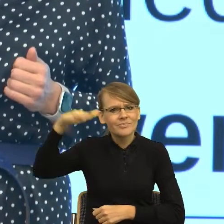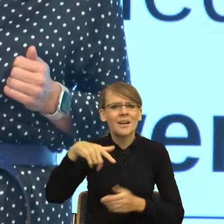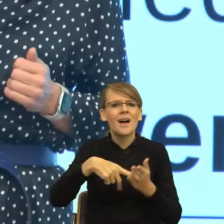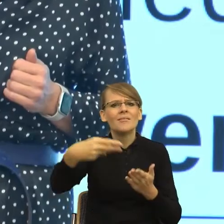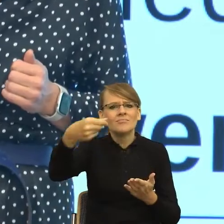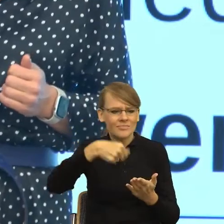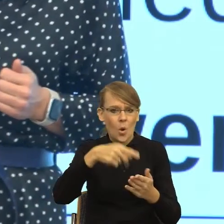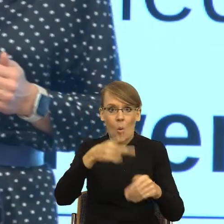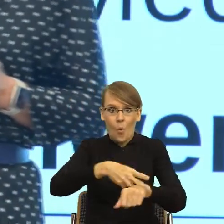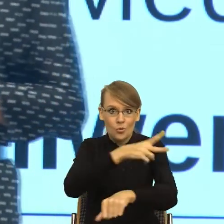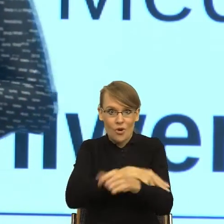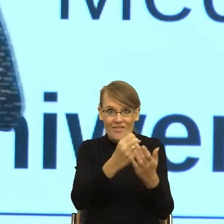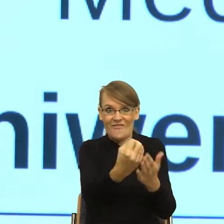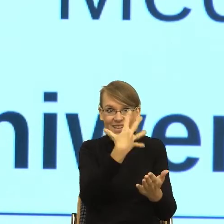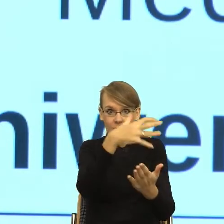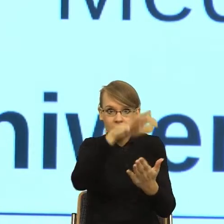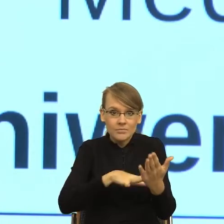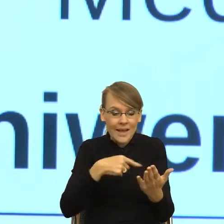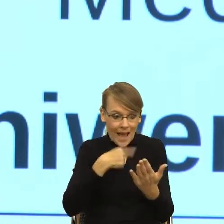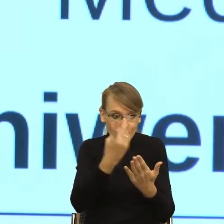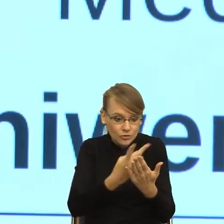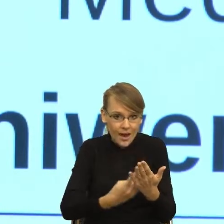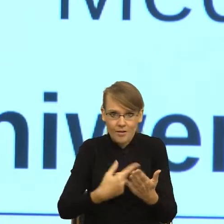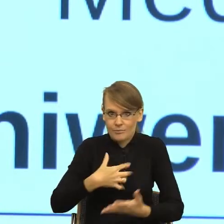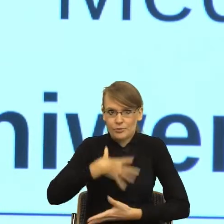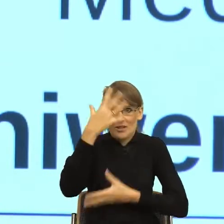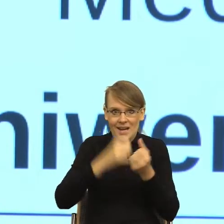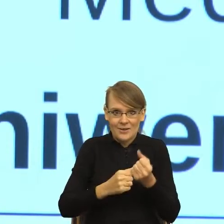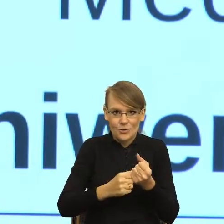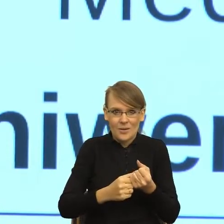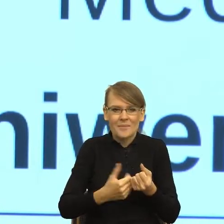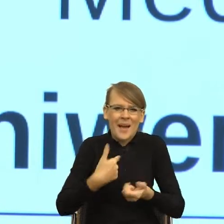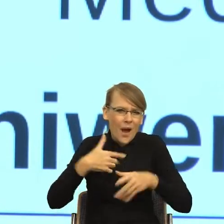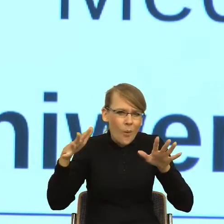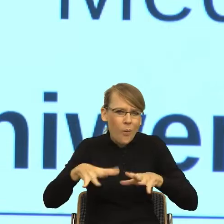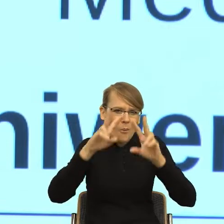Mimo że zajmuję się językiem, to ten pierwszy moment, ta pierwsza lektura właśnie wiązała się ze strachem.